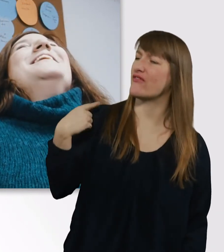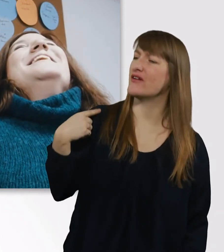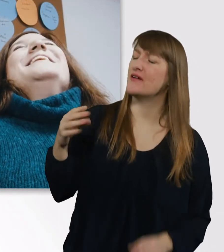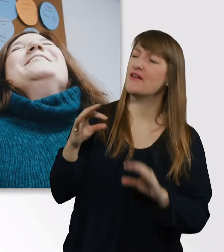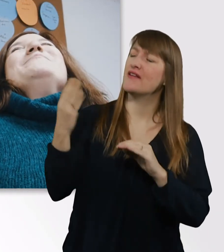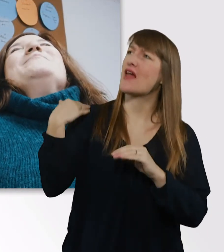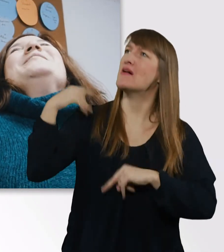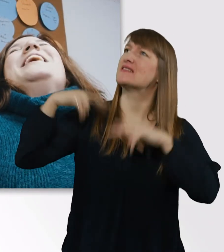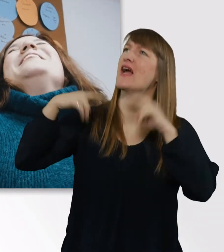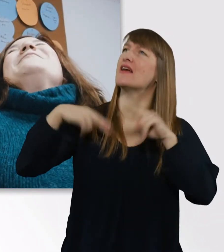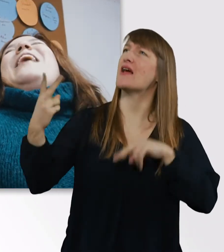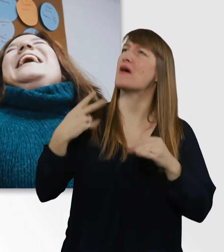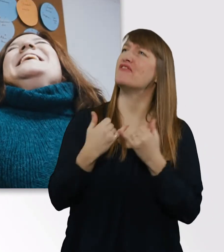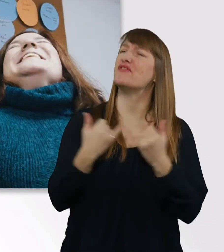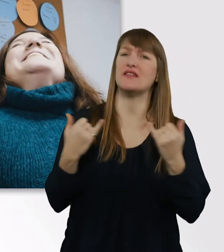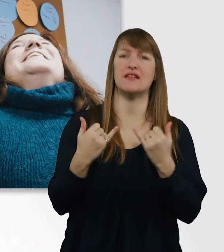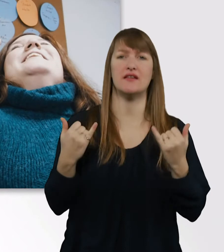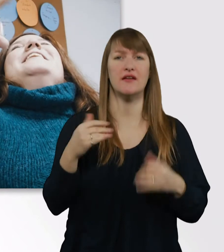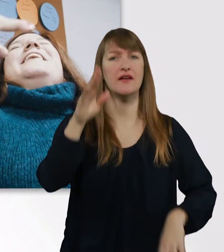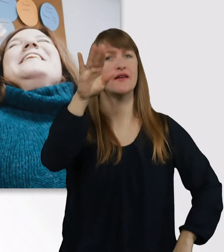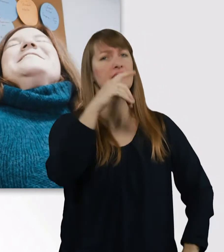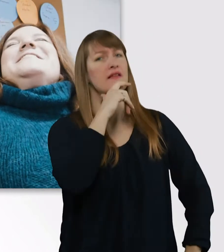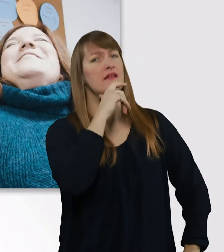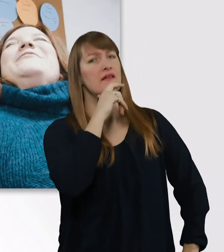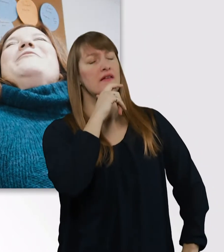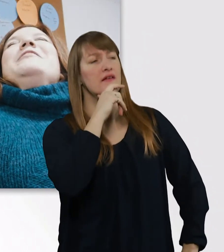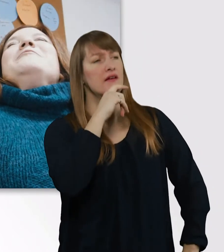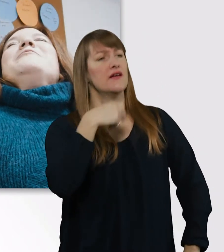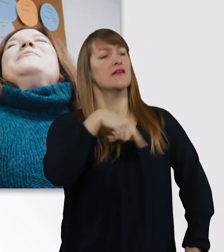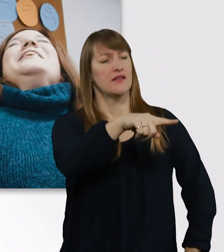Eigentlich kannte ich dich ja schon vorher vom Sehen,